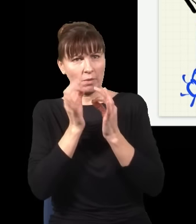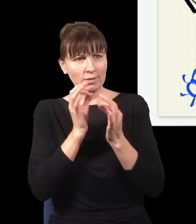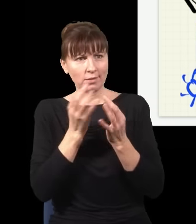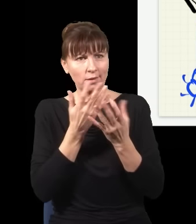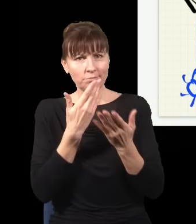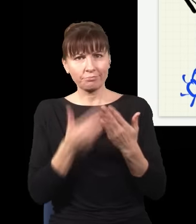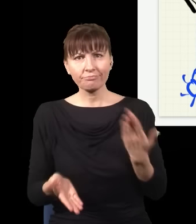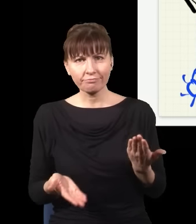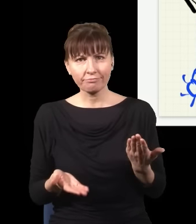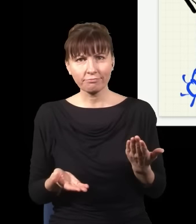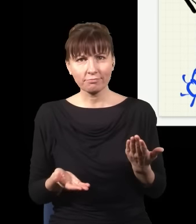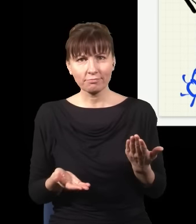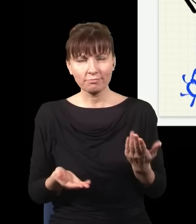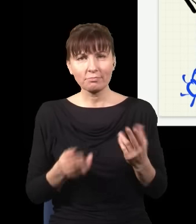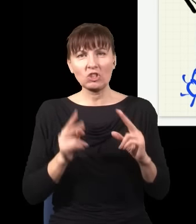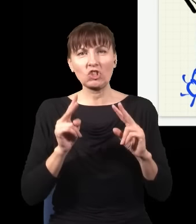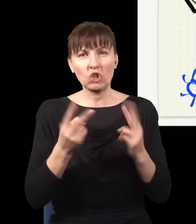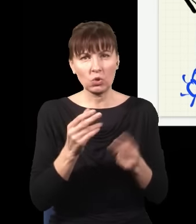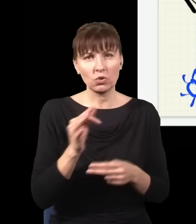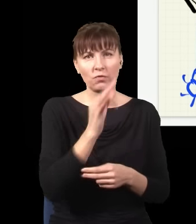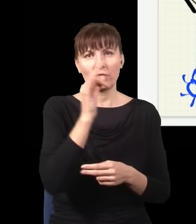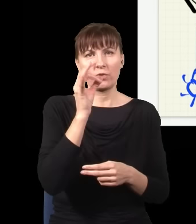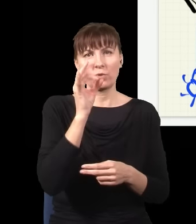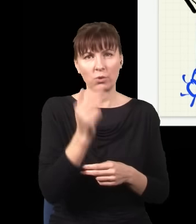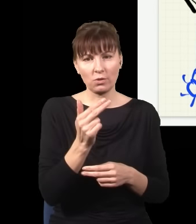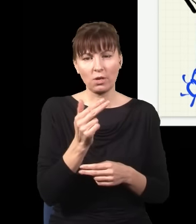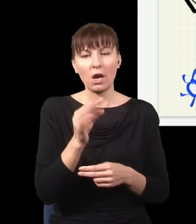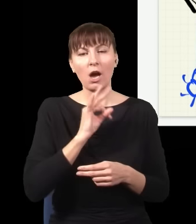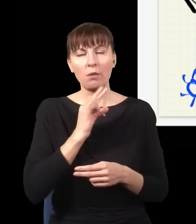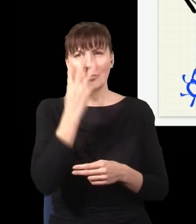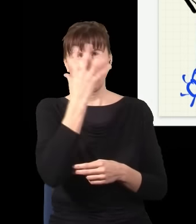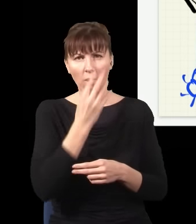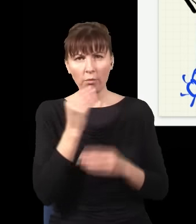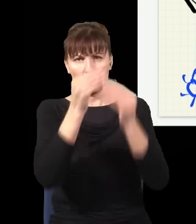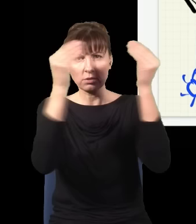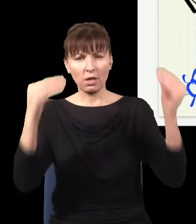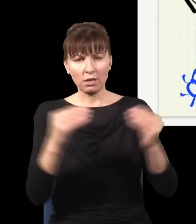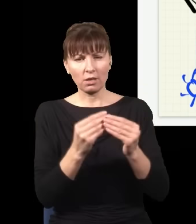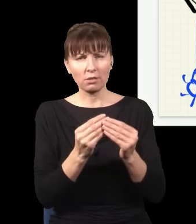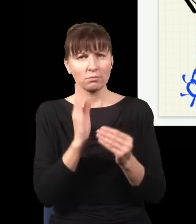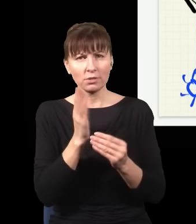którędy dotarł foton do tego detektora, to co stanie się z moim obrazem na ekranie?